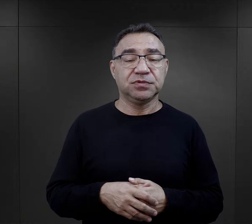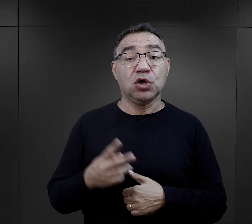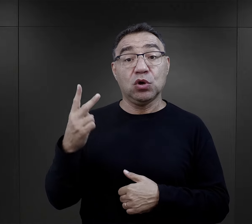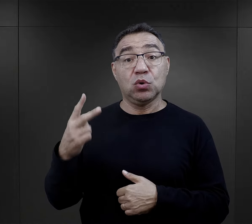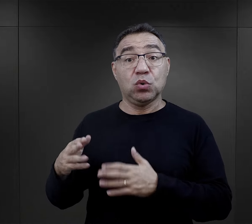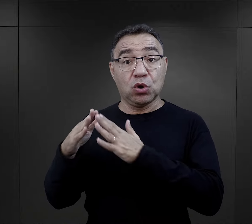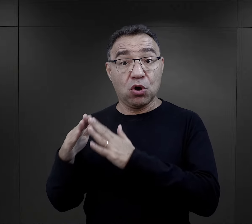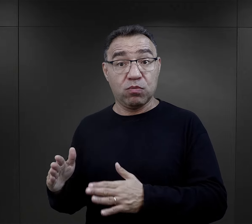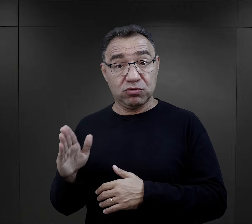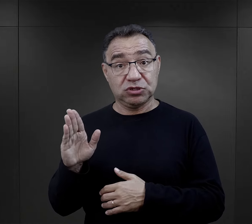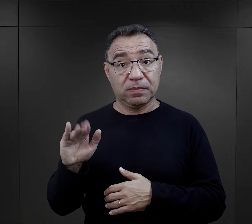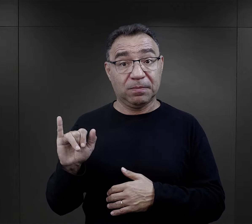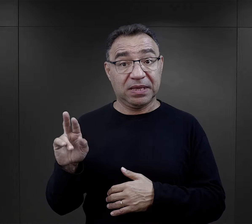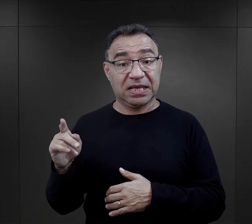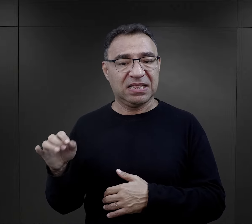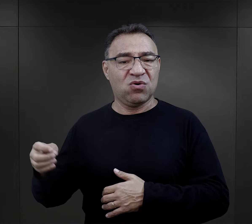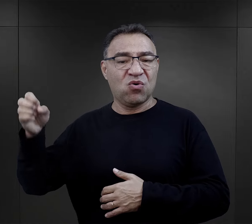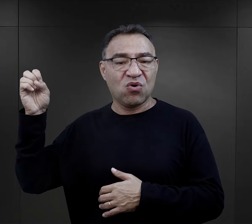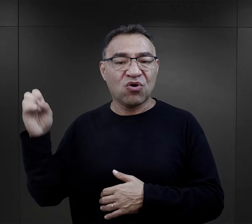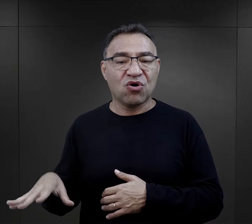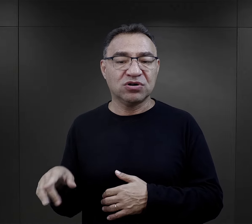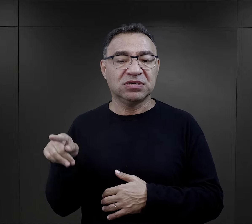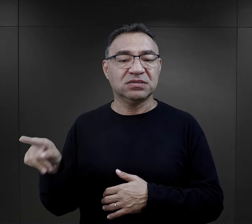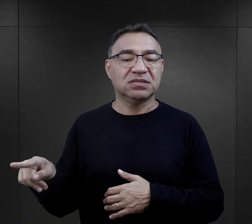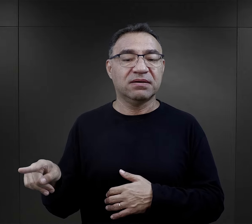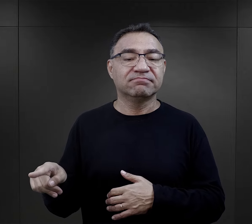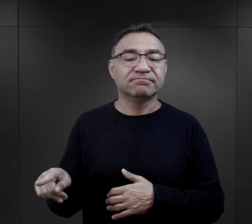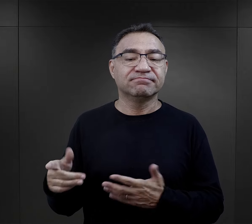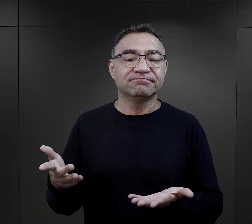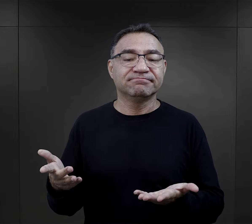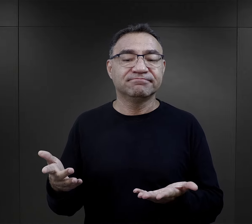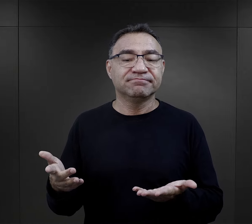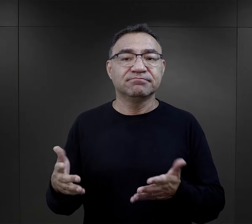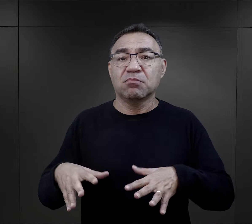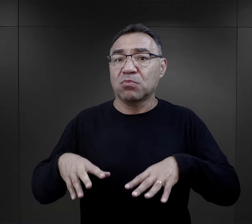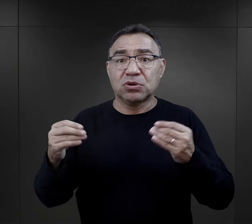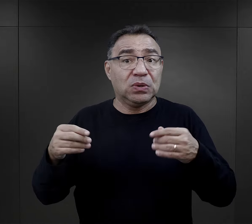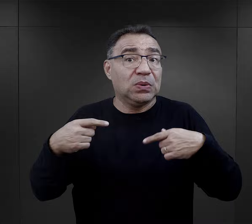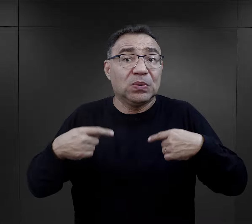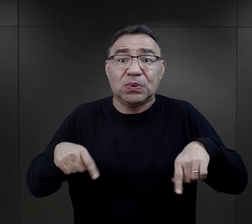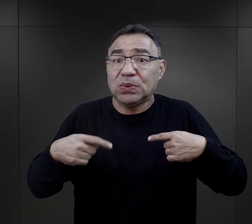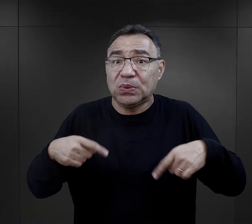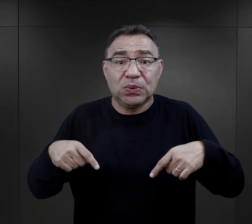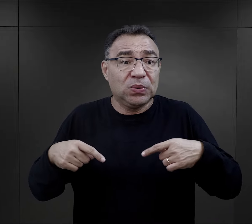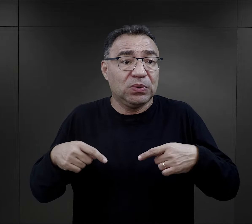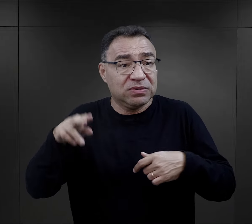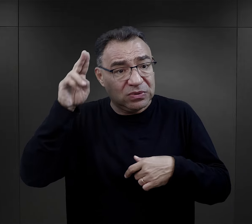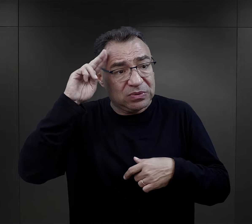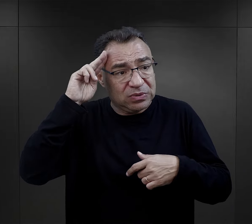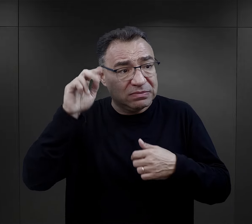W Birkenau sytuacja była jeszcze gorsza, ponieważ tych urządzeń po prostu początkowo nie było,